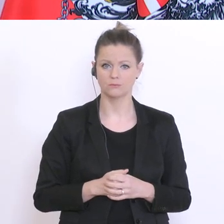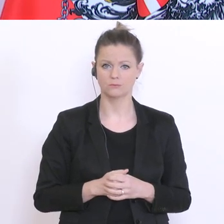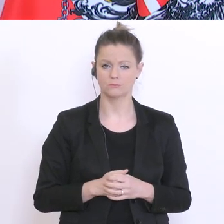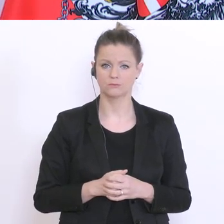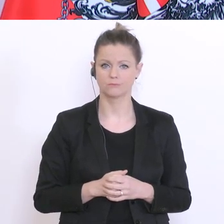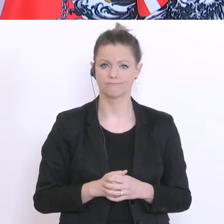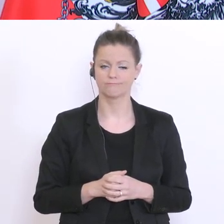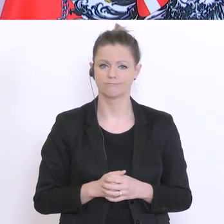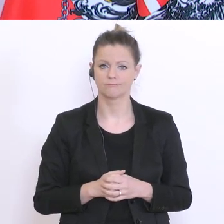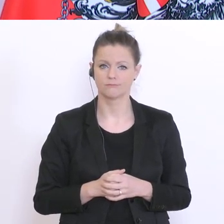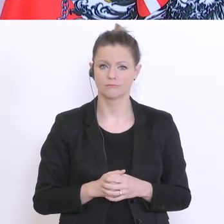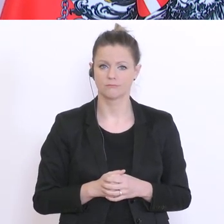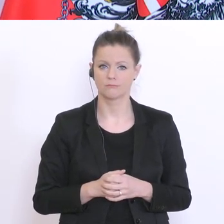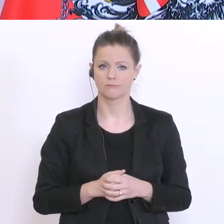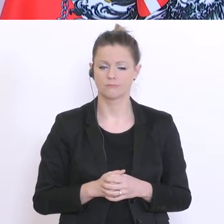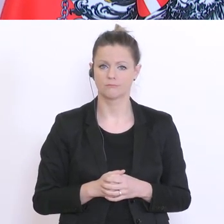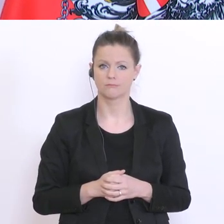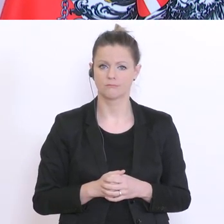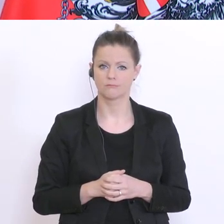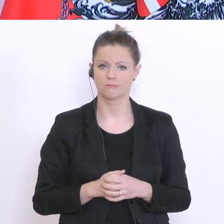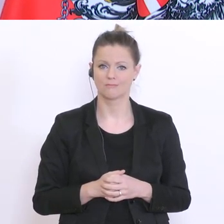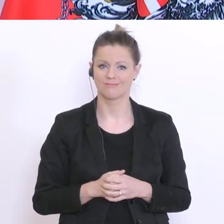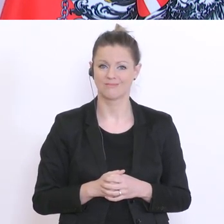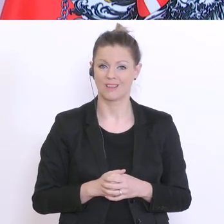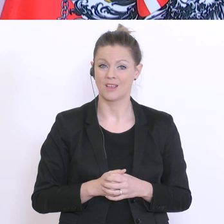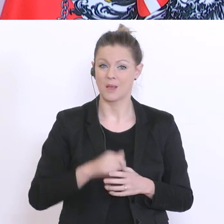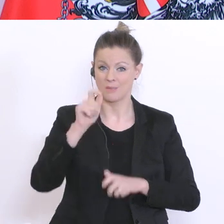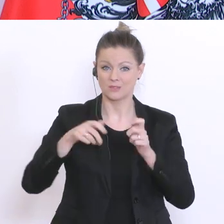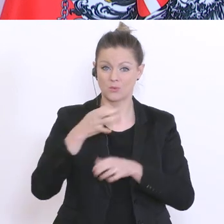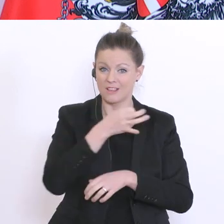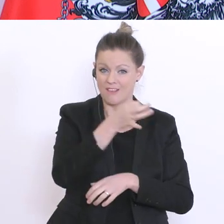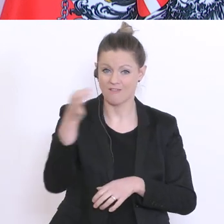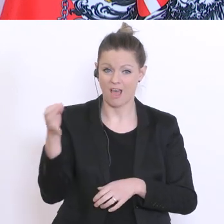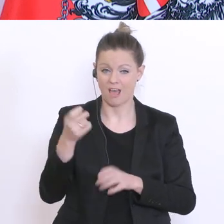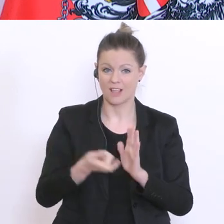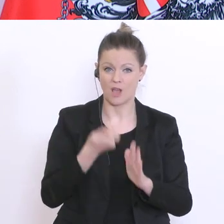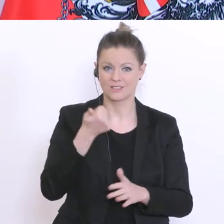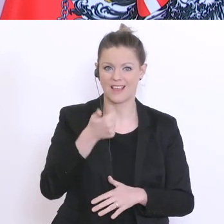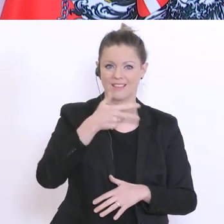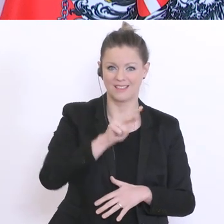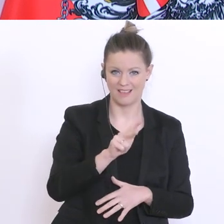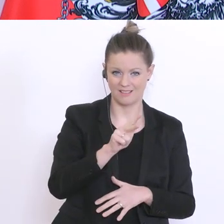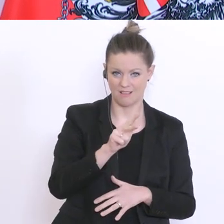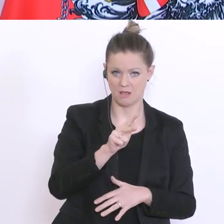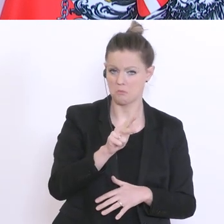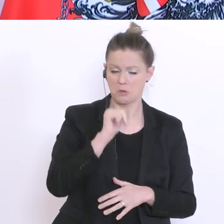für ein Drittel der Befragten kein Problem. Für ein zweites Drittel ein geringes Problem und